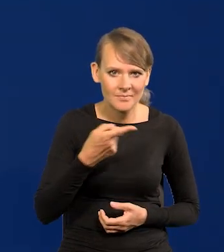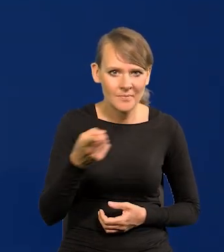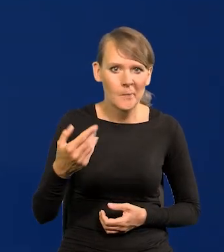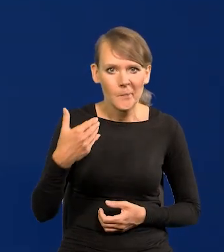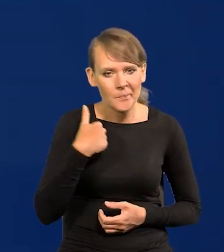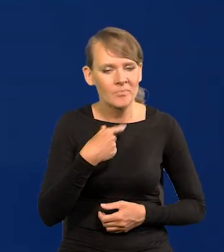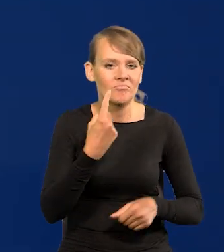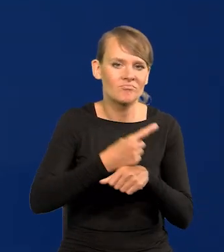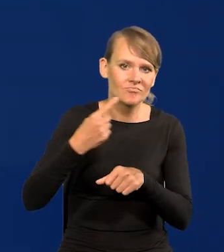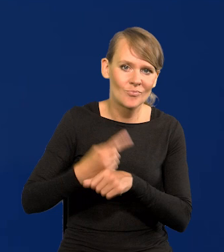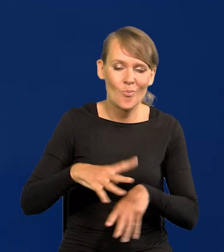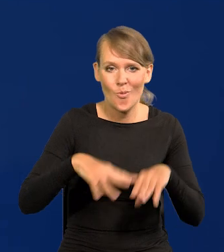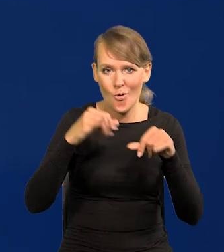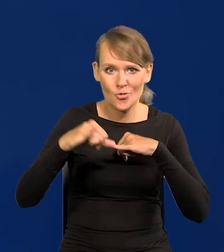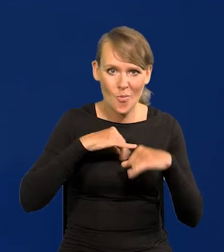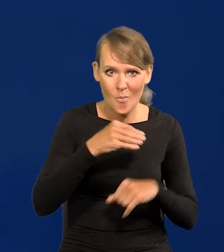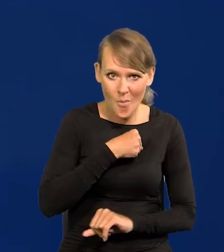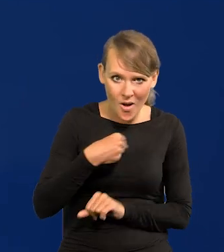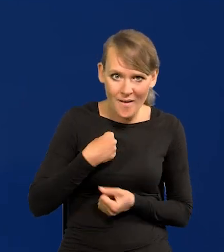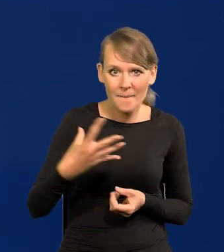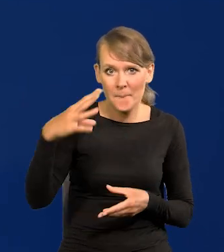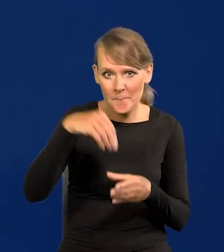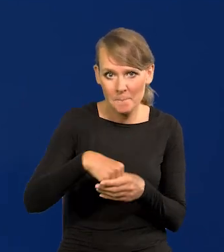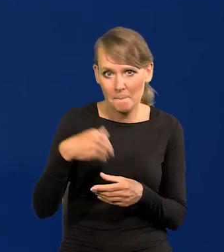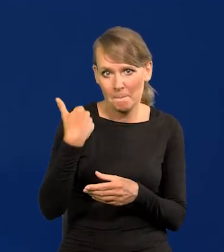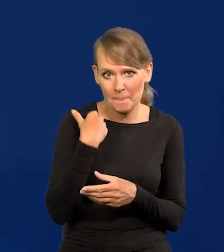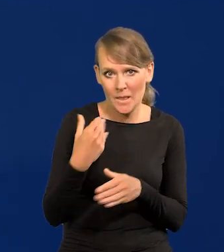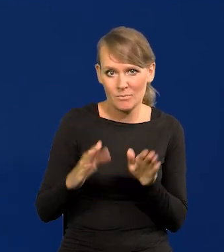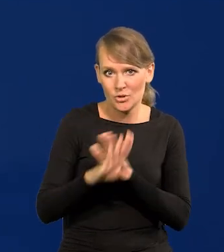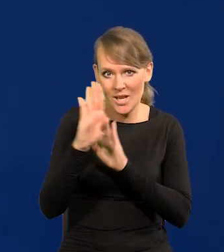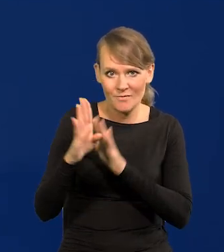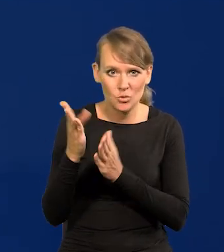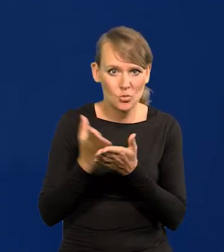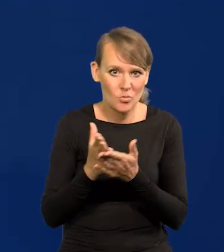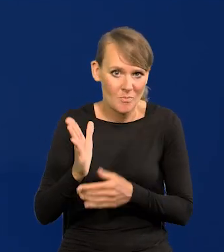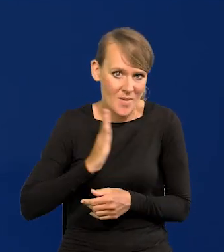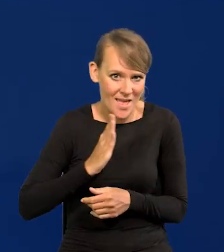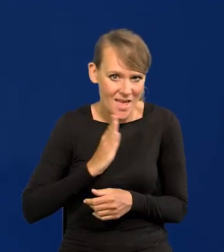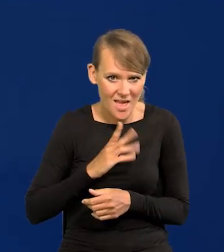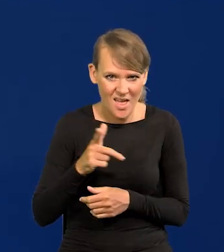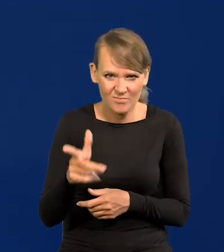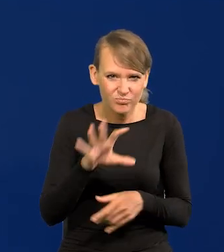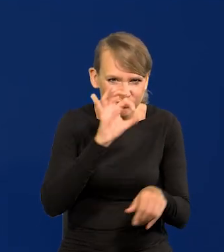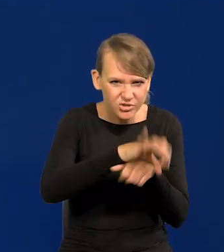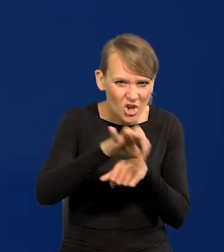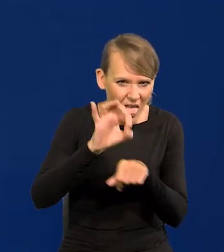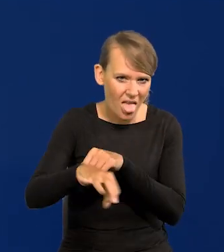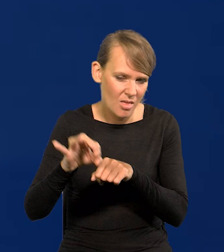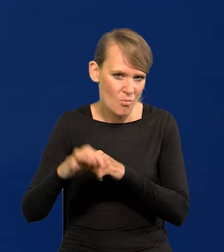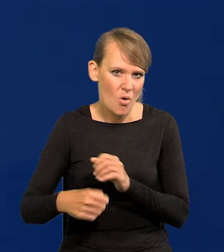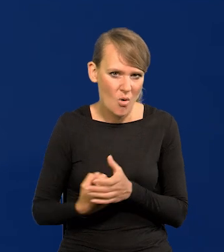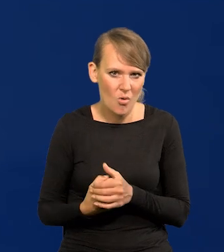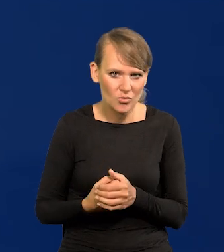W pierwszych rządach Polski byli przedstawiciele Służby Bezpieczeństwa, aparatu przemocy, który przecież się wysługiwał,